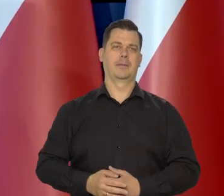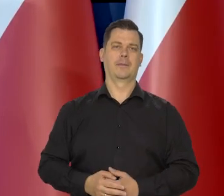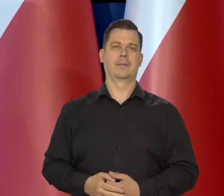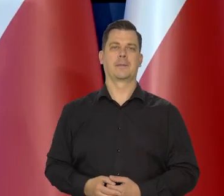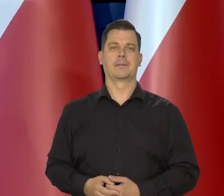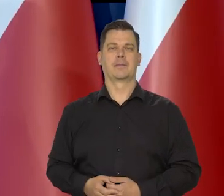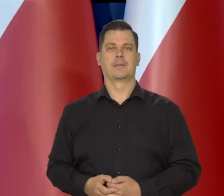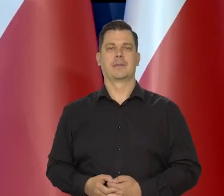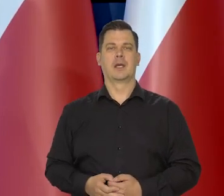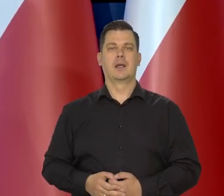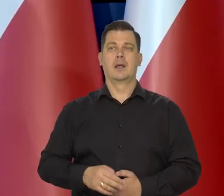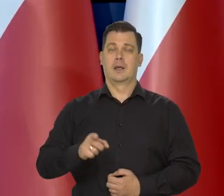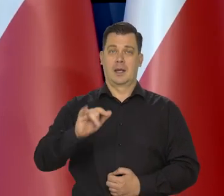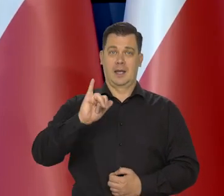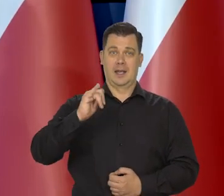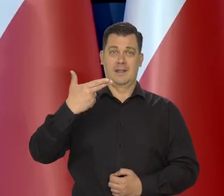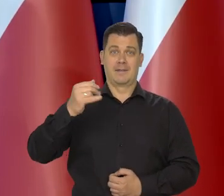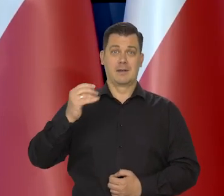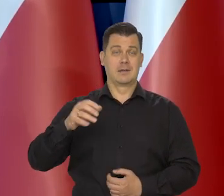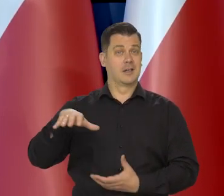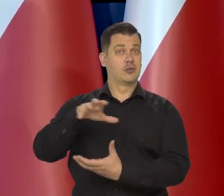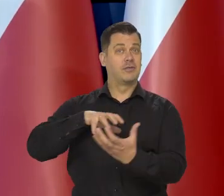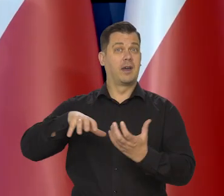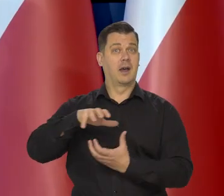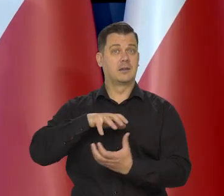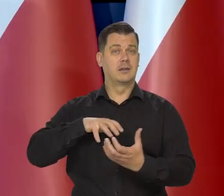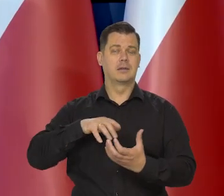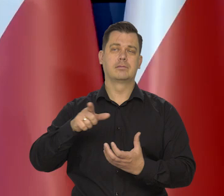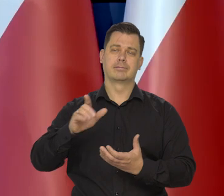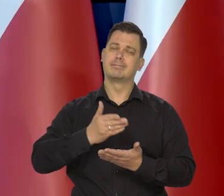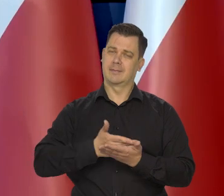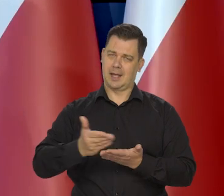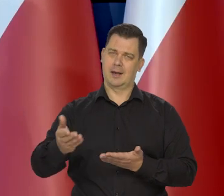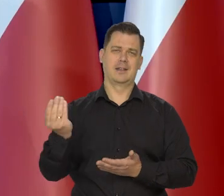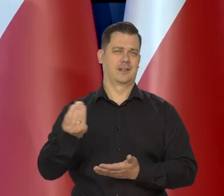Inflacja w tej chwili na świecie pozostaje jednak nadal wysoka.